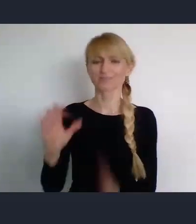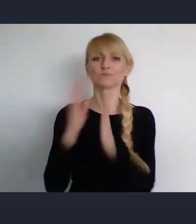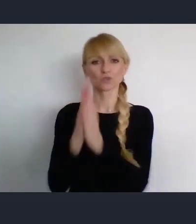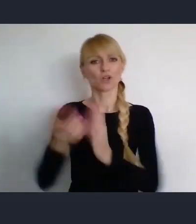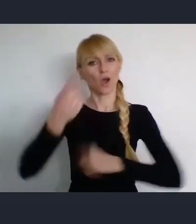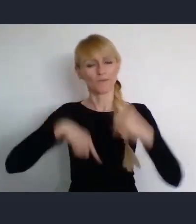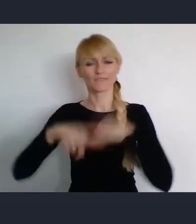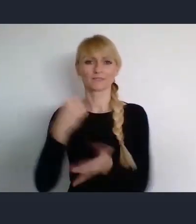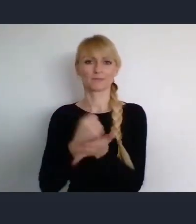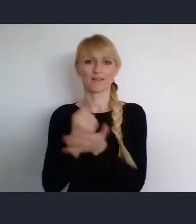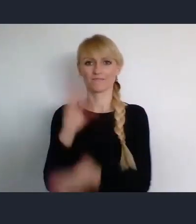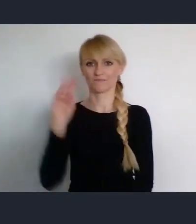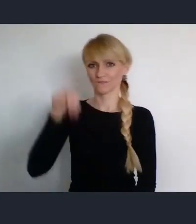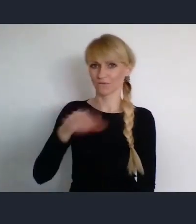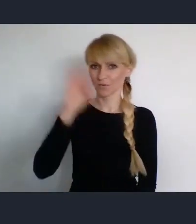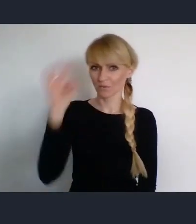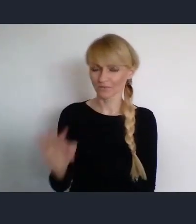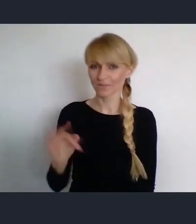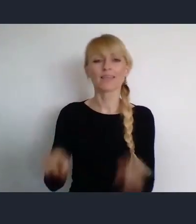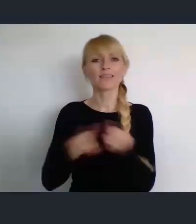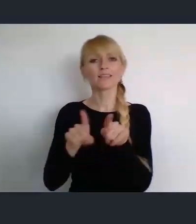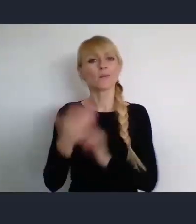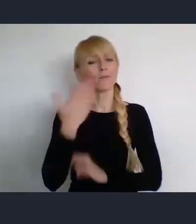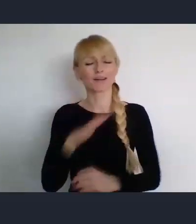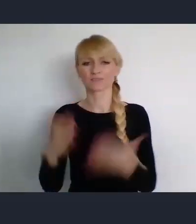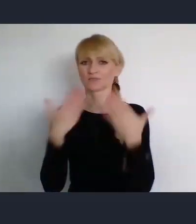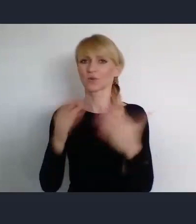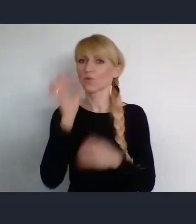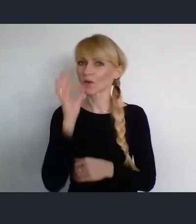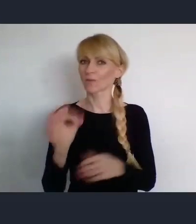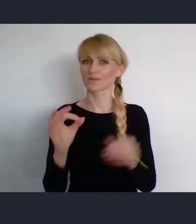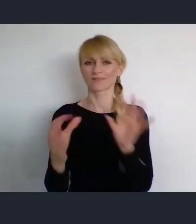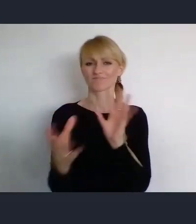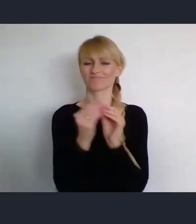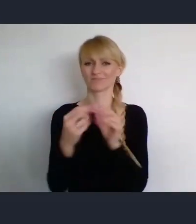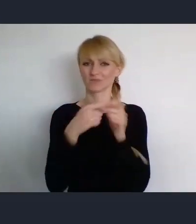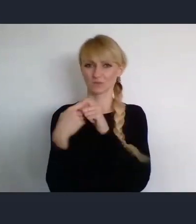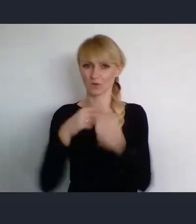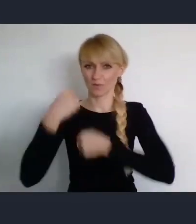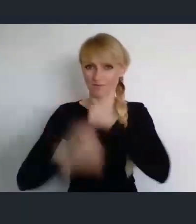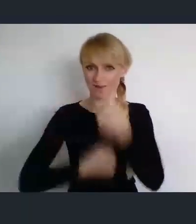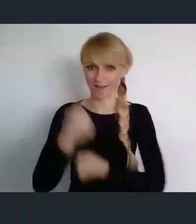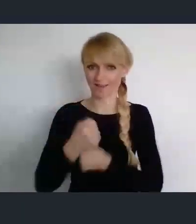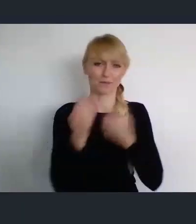Bardzo przy okazji dziękuje, za dobrą współpracę w ramach tych naszych przygotowań i liczę na dalszą.